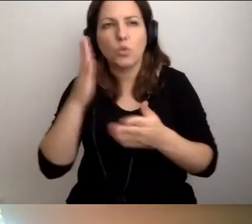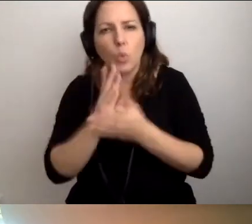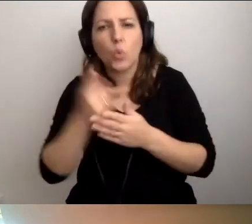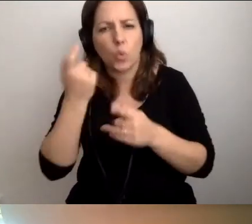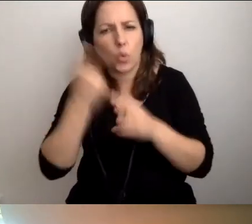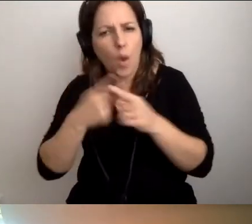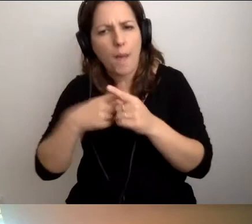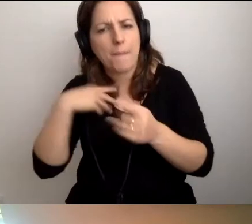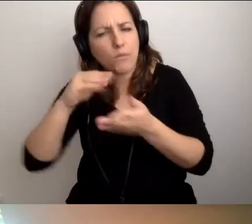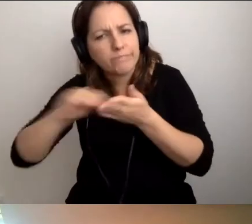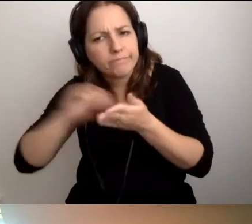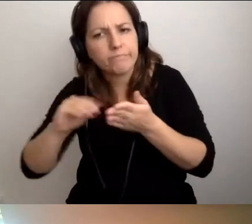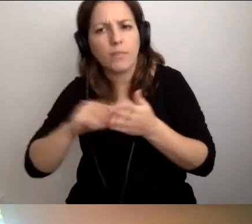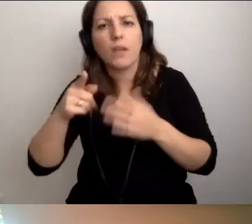Wskazują na rozwiązania.